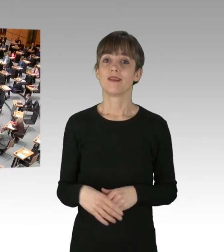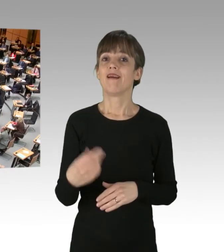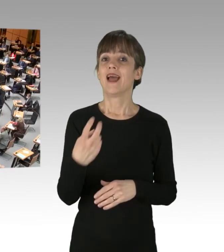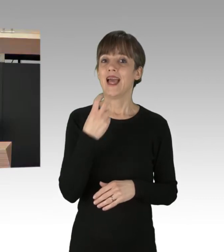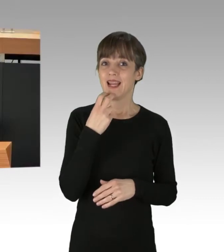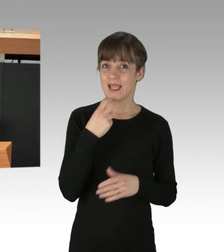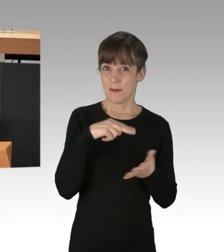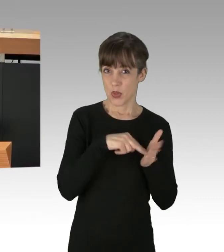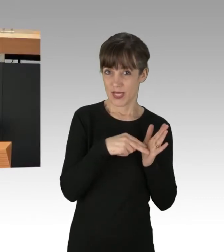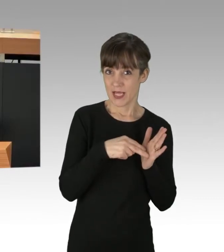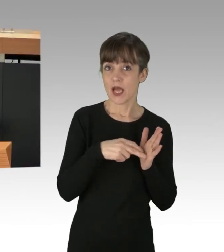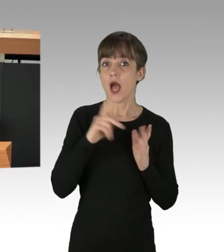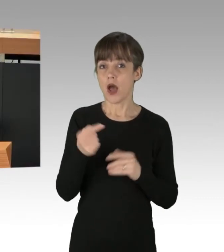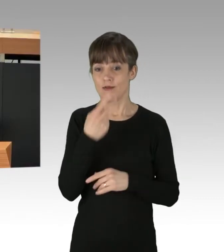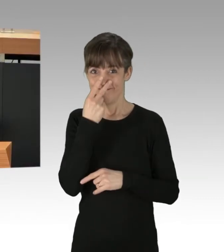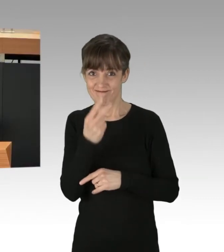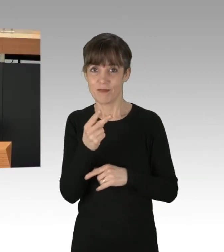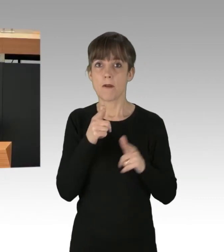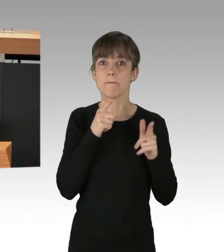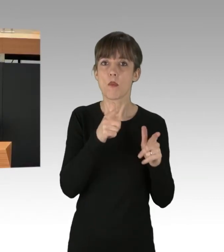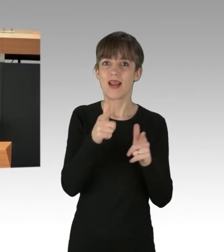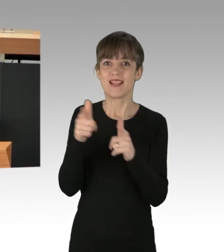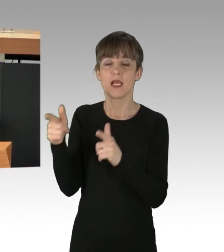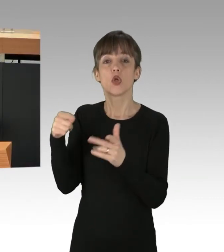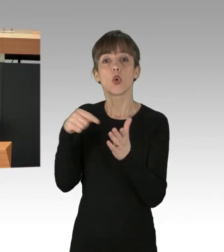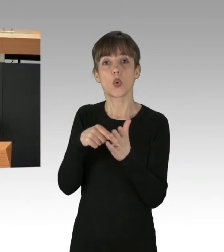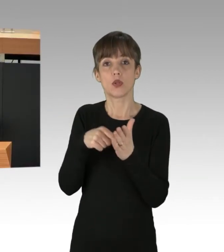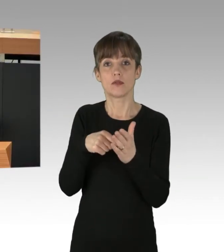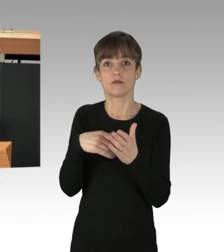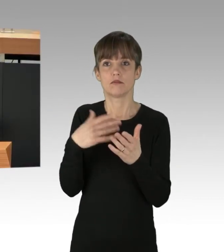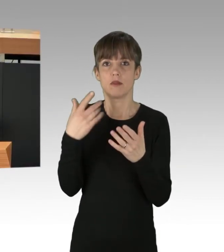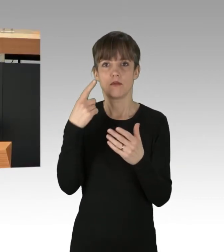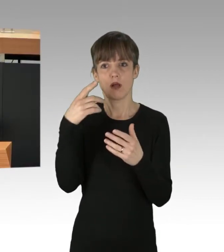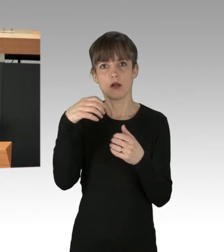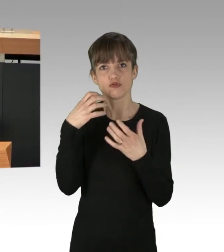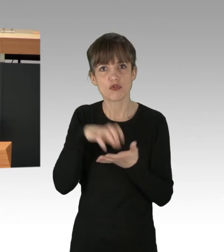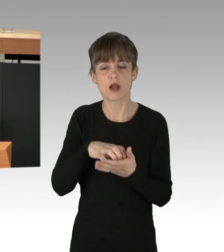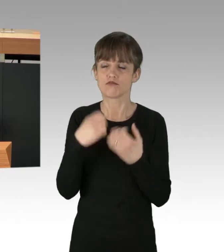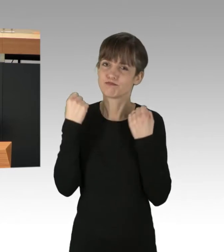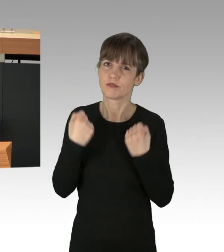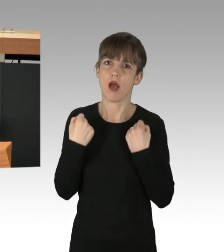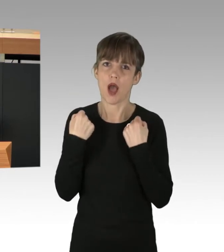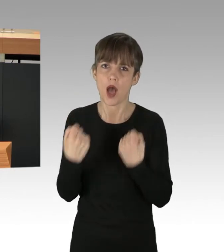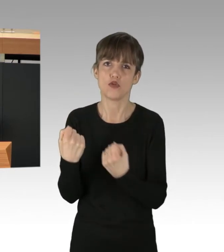steht für uns auch die Mobilität im Fokus, denn um von der Auto-zentrierten Stadt wegzukommen, brauchen wir ein dichtes, funktionierendes,